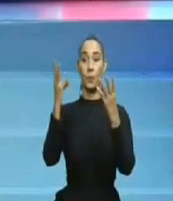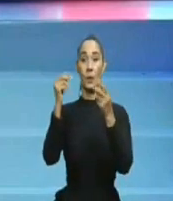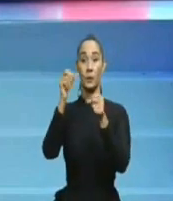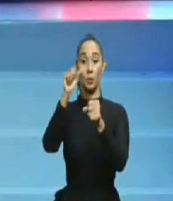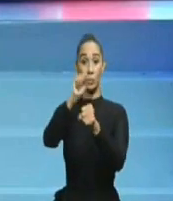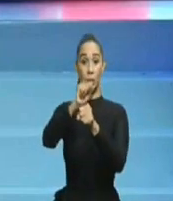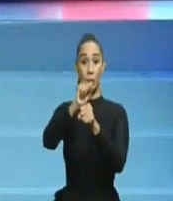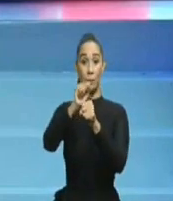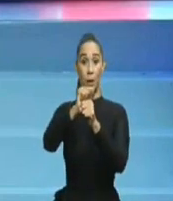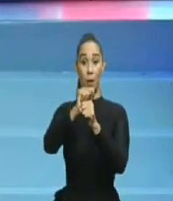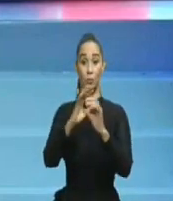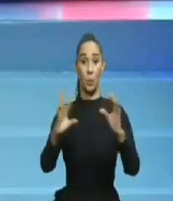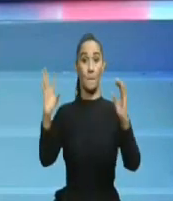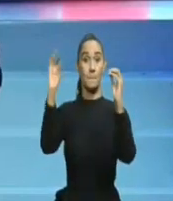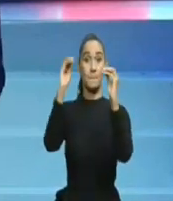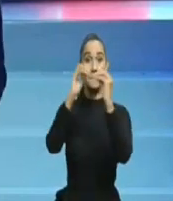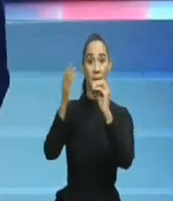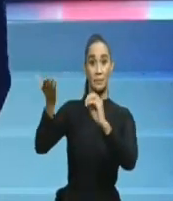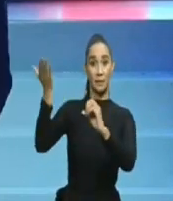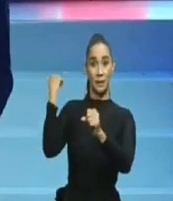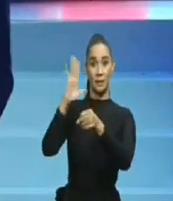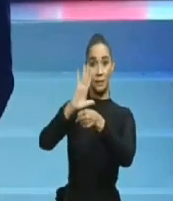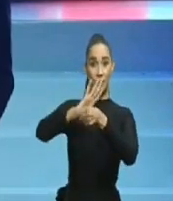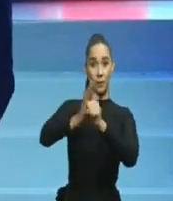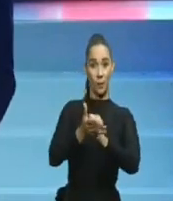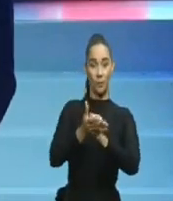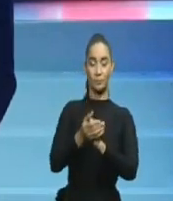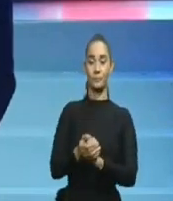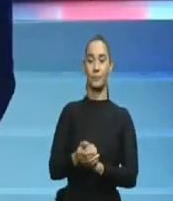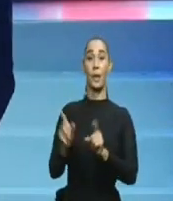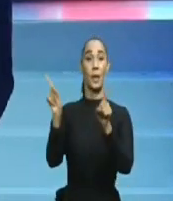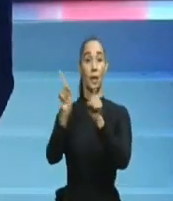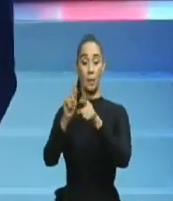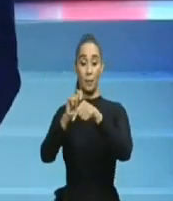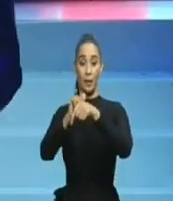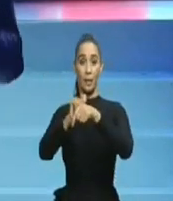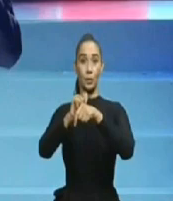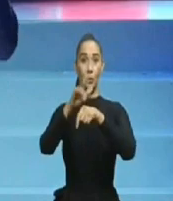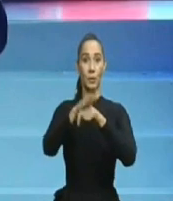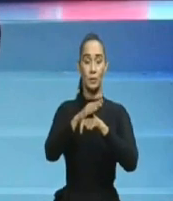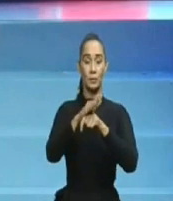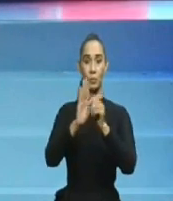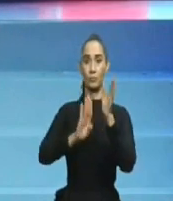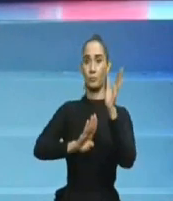Ahora, haga usted su comentario y si gusta, dé su opinión acerca de qué debe hacer